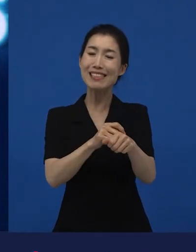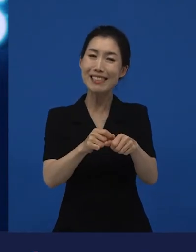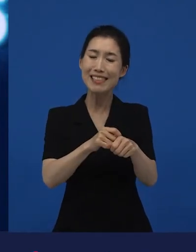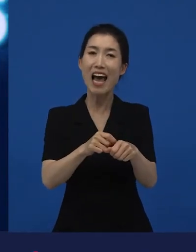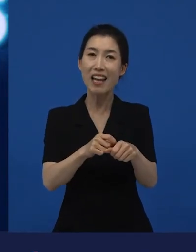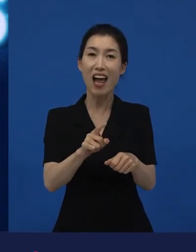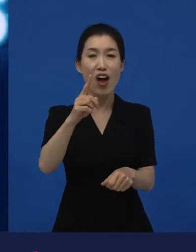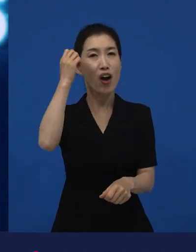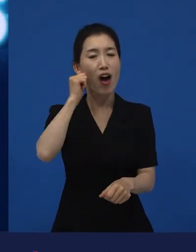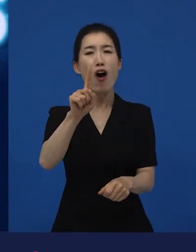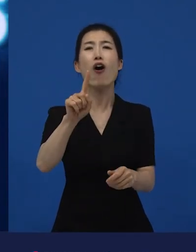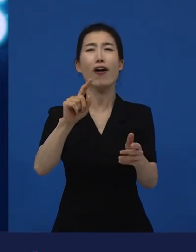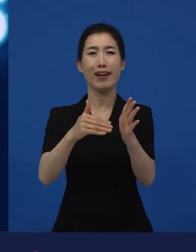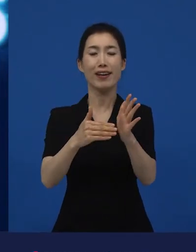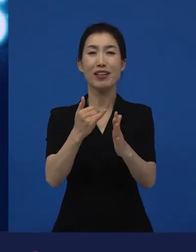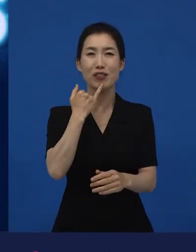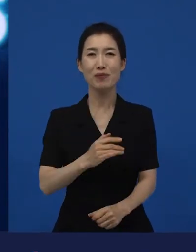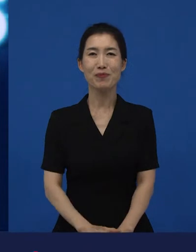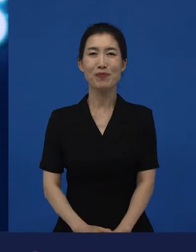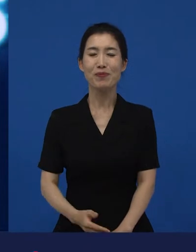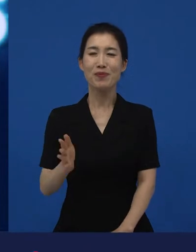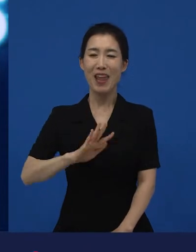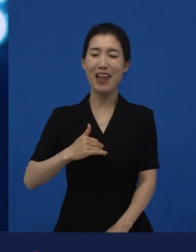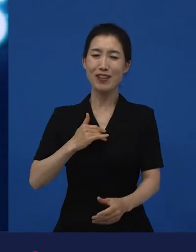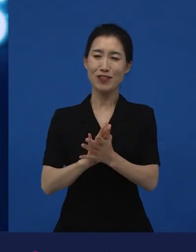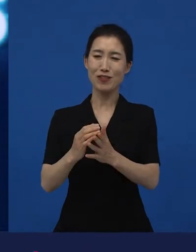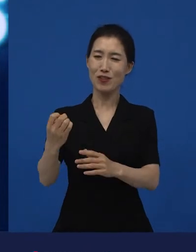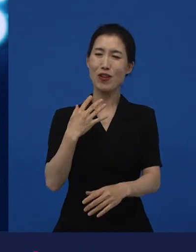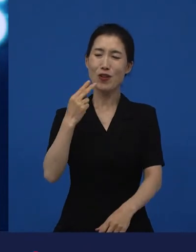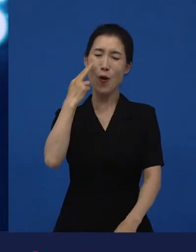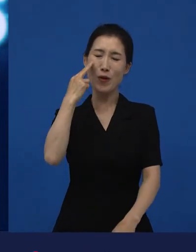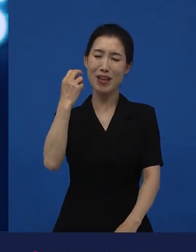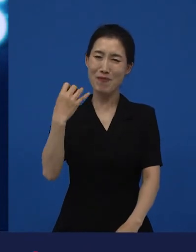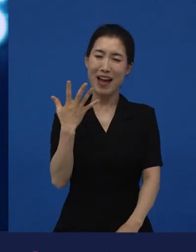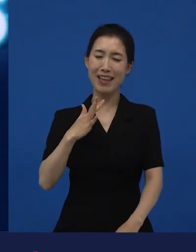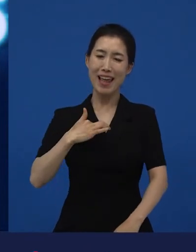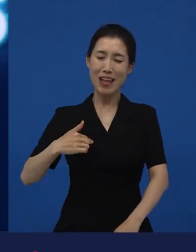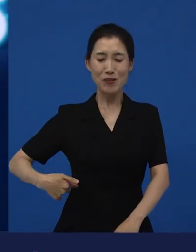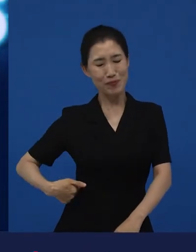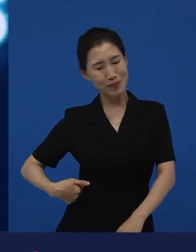제가 이제 농담으로 들었지만 약간 뼈아프게 듣는 얘기들 중에 하나도